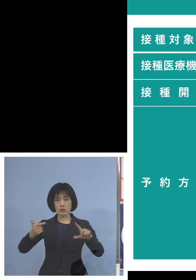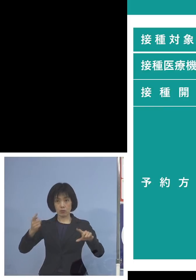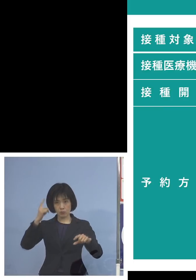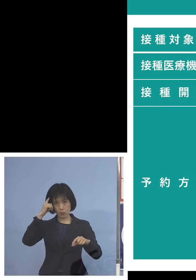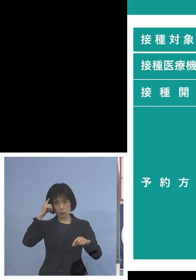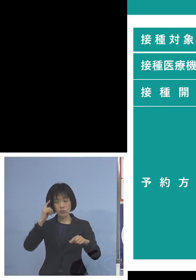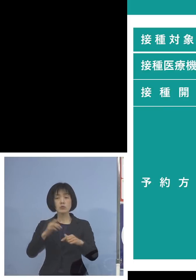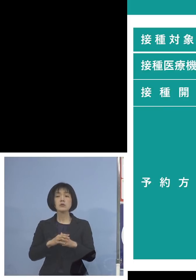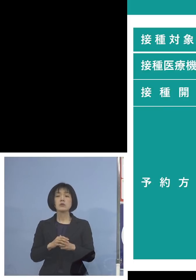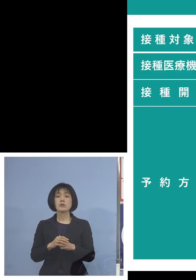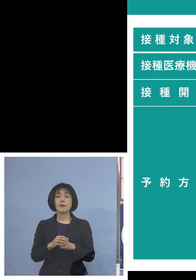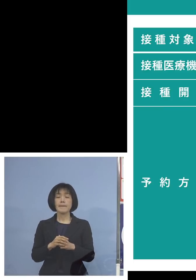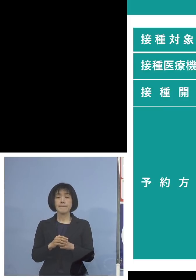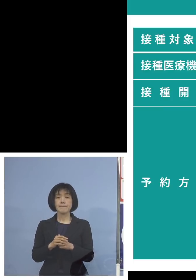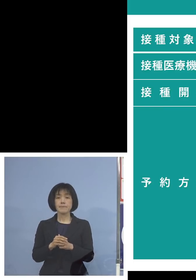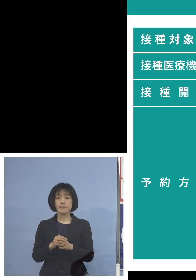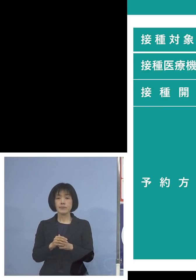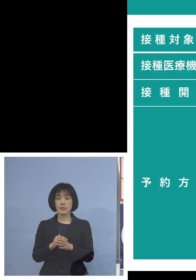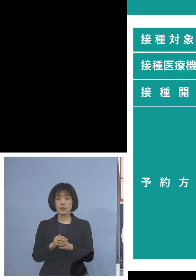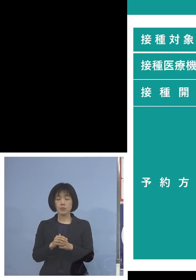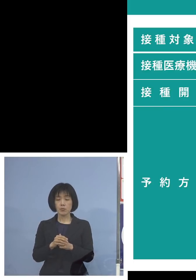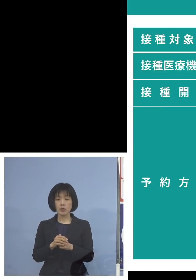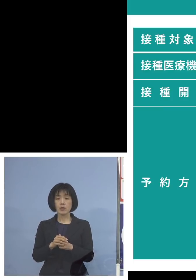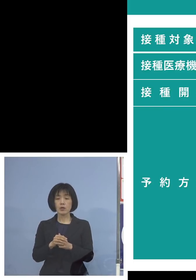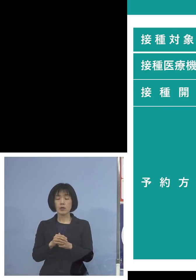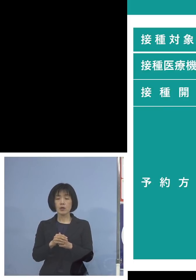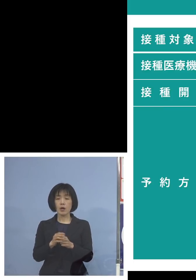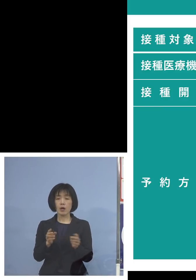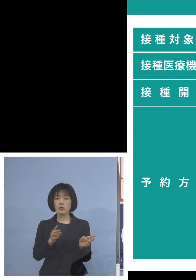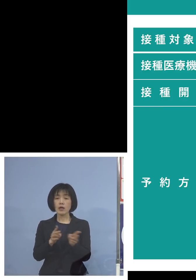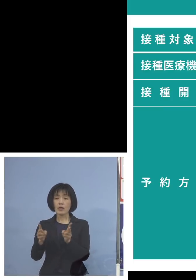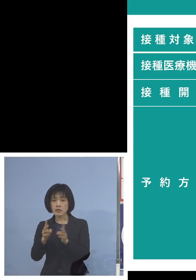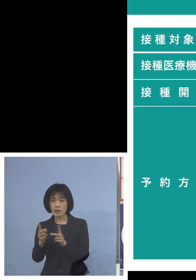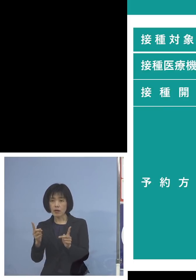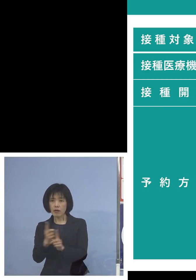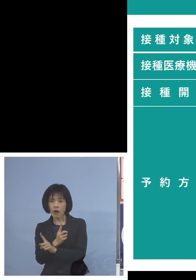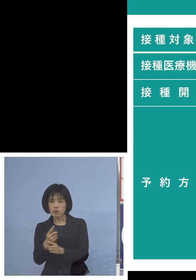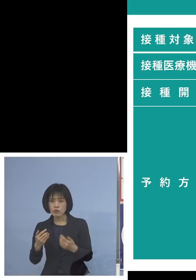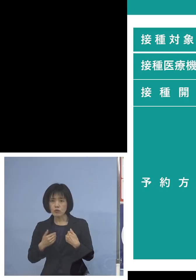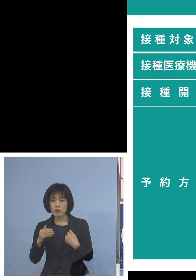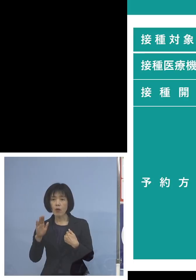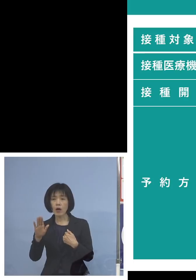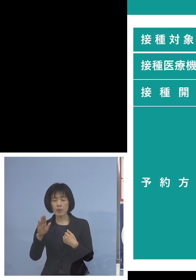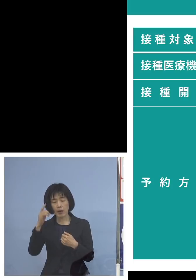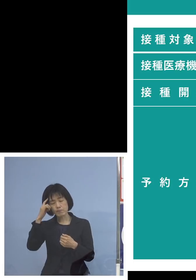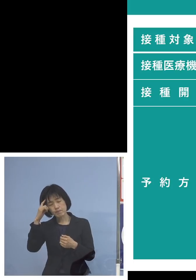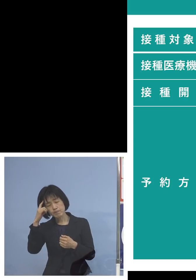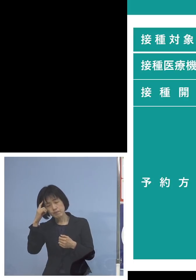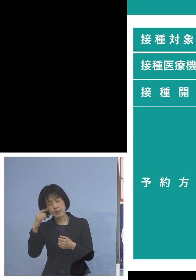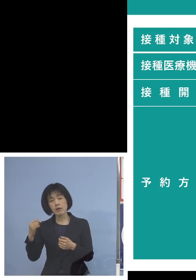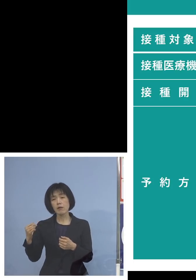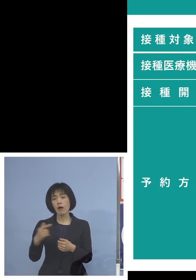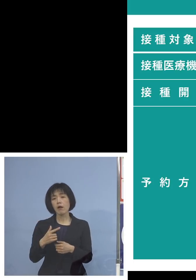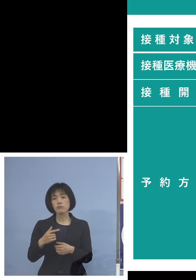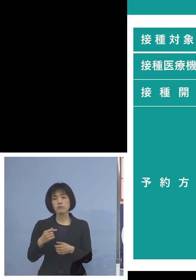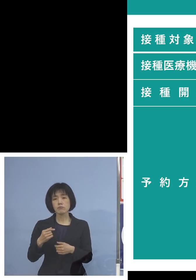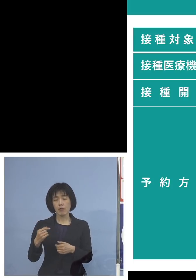それまでの間にしっかりと そうした体制必要がありそうだ ということになれば早め早めに そうした体制を取ると